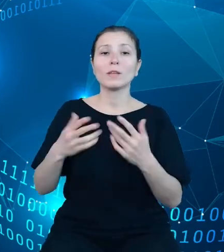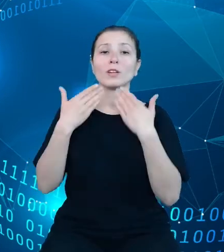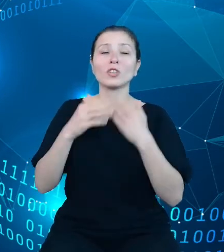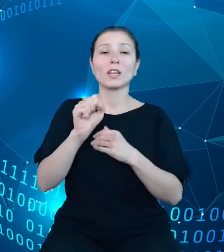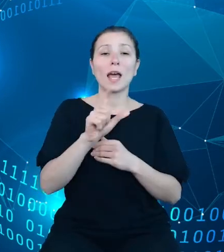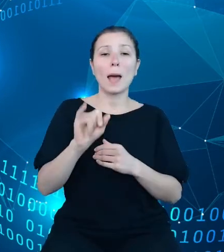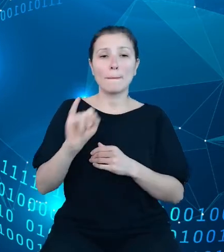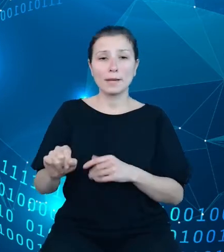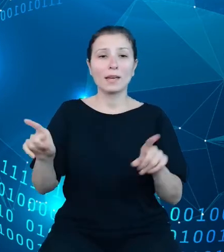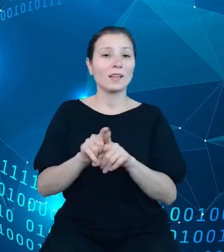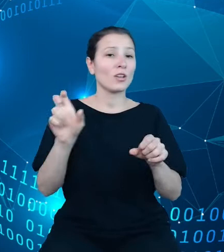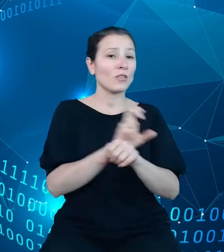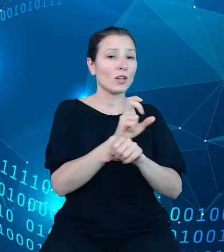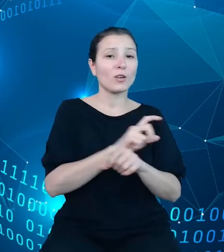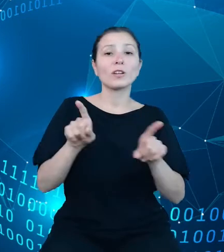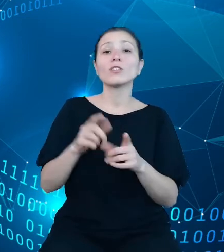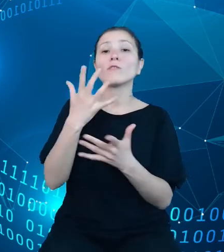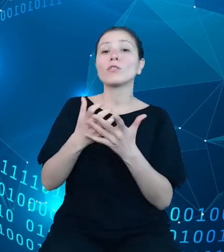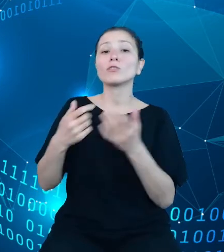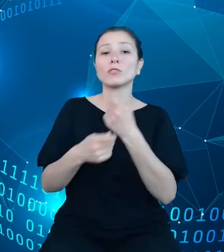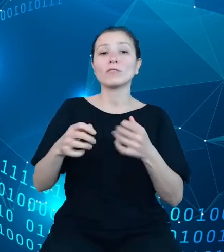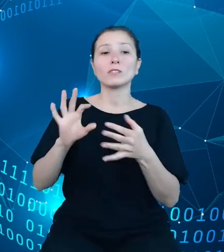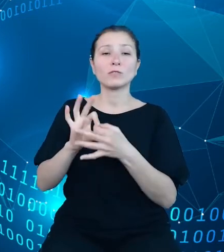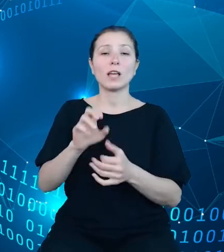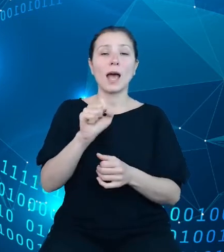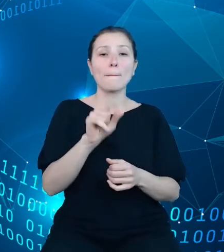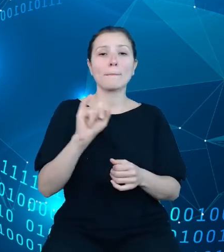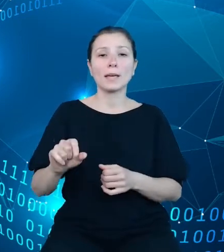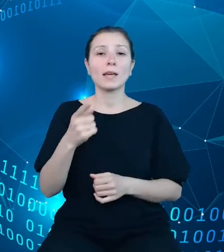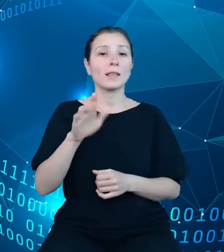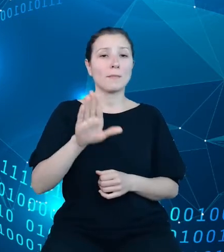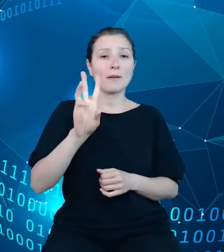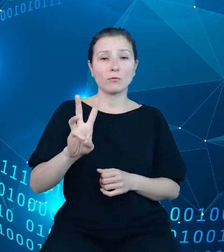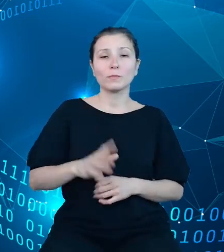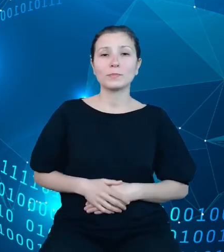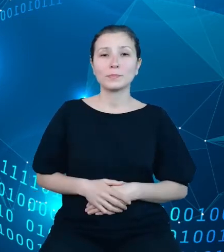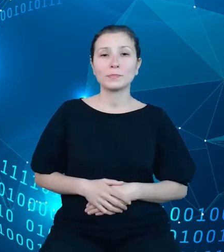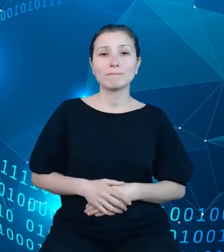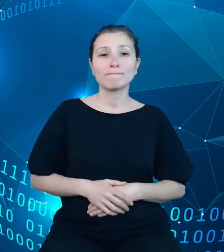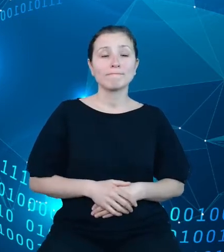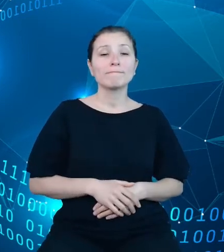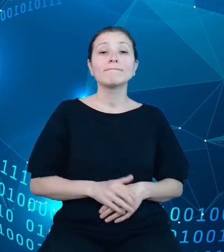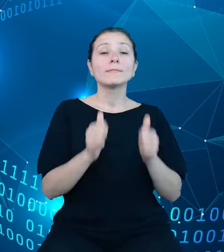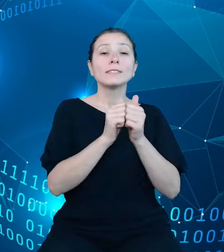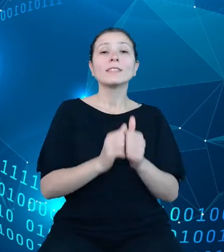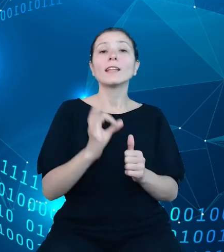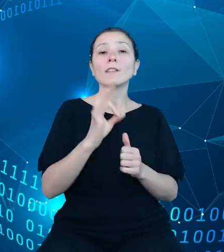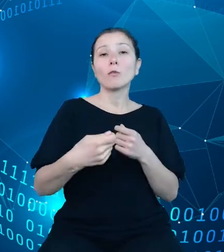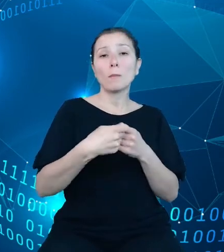dotyczące API DBW. Zadanie partnera GUS dotyczy bardzo szerokiego zakresu działań.